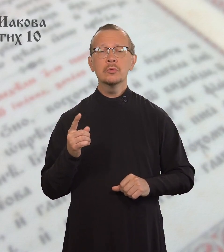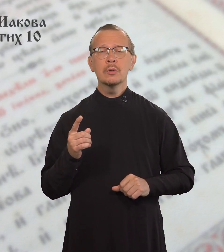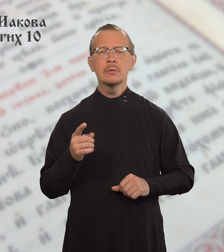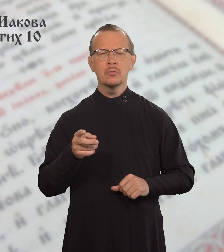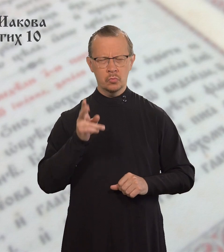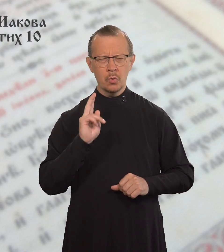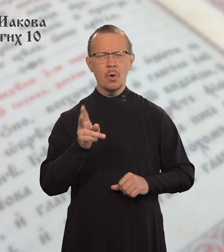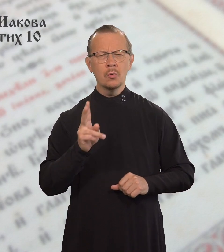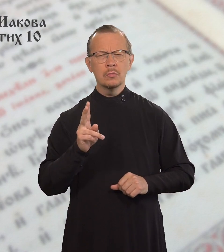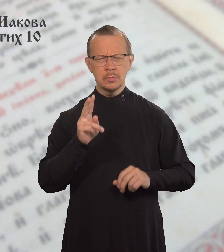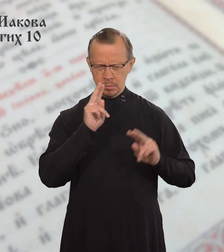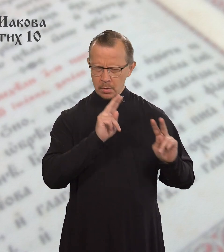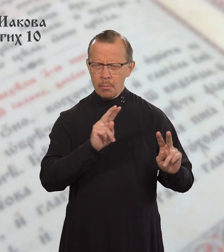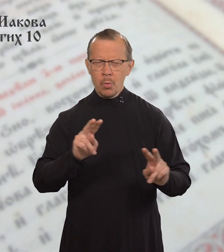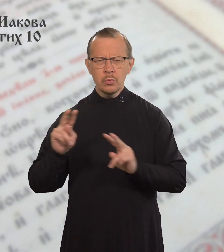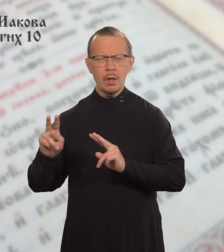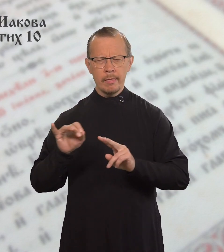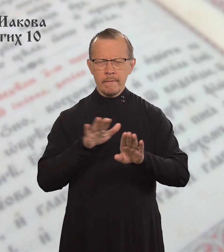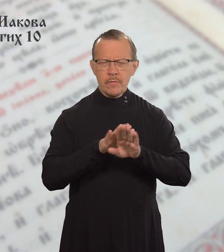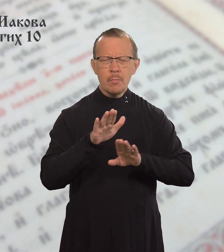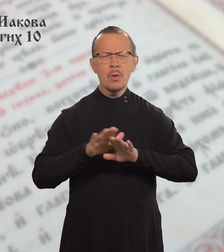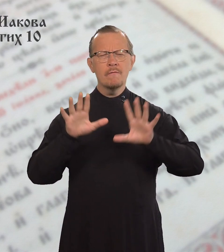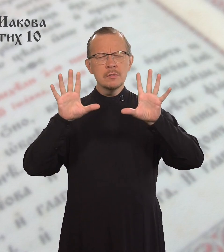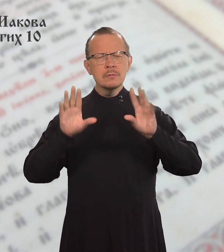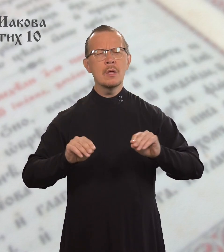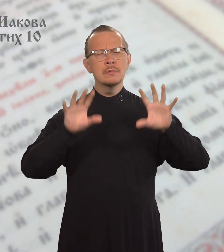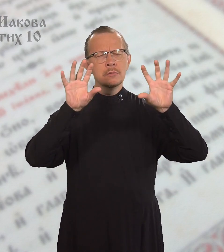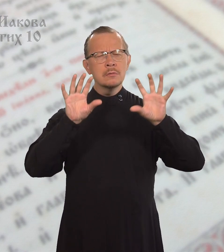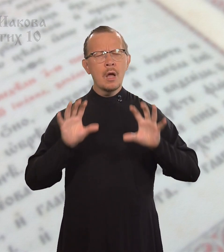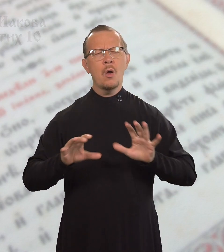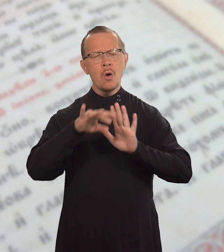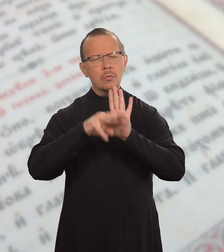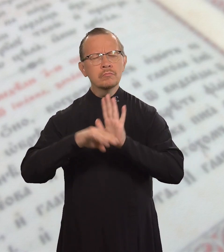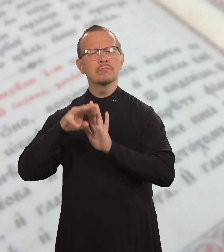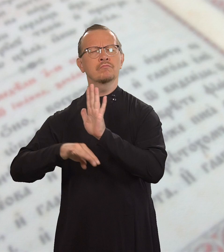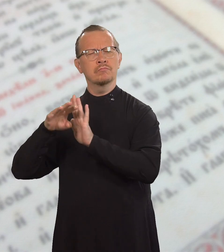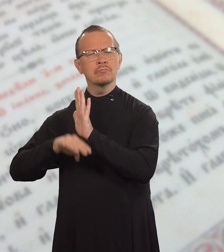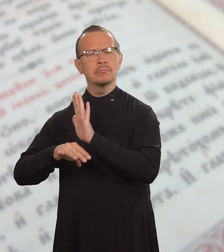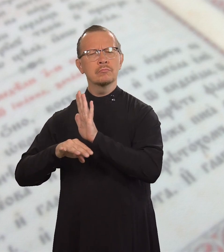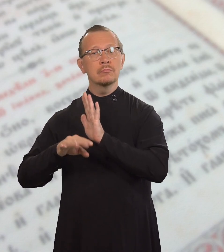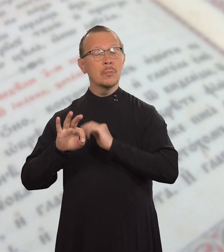Потому что тот, кто соблюдает все заповеди Закона,